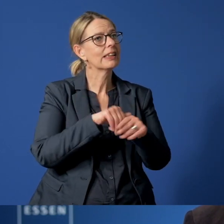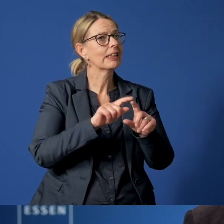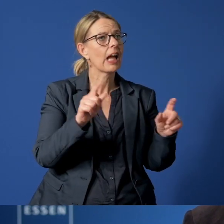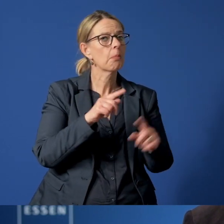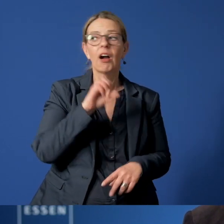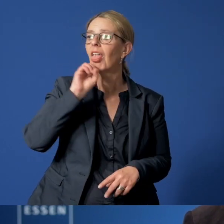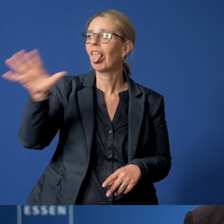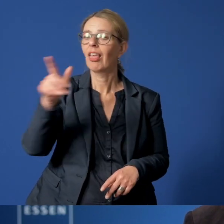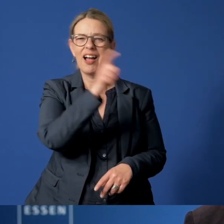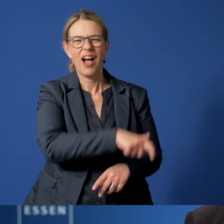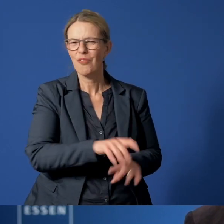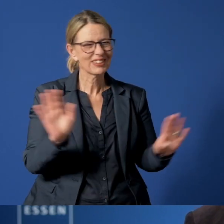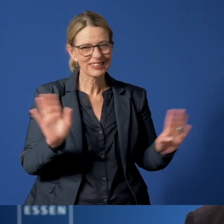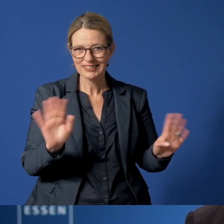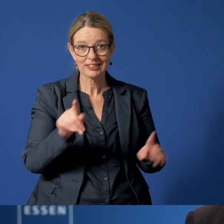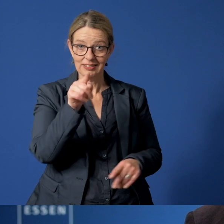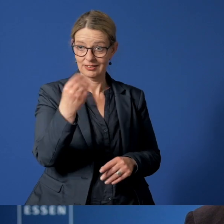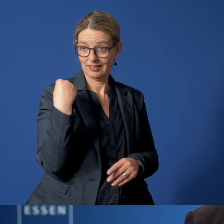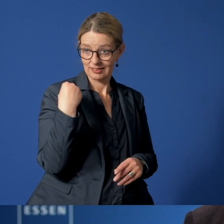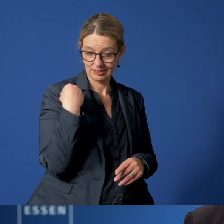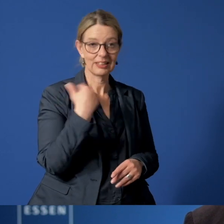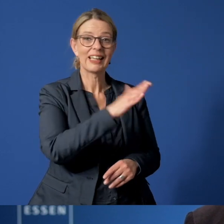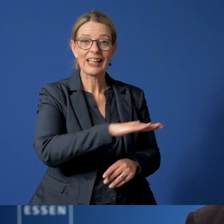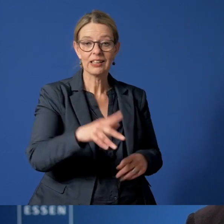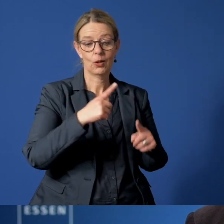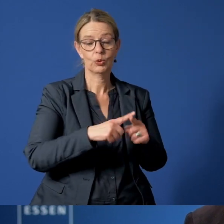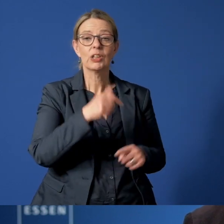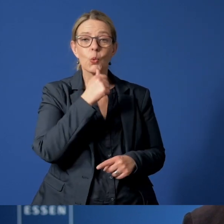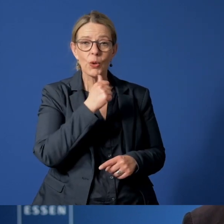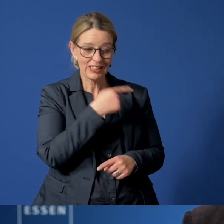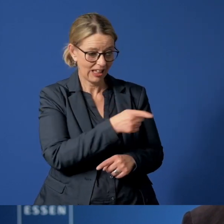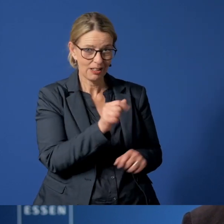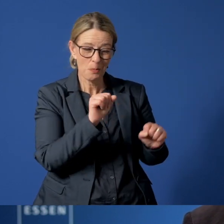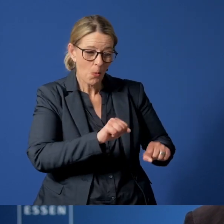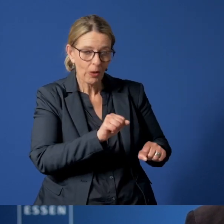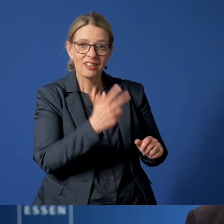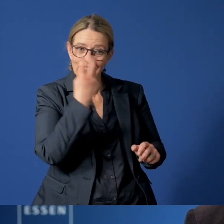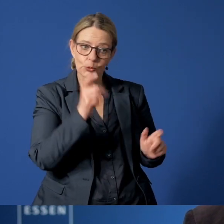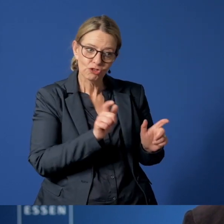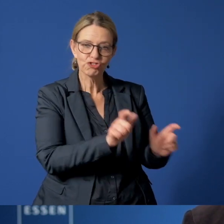Mit Ihren Hinweisen können Sie den betroffenen Kindern und Jugendlichen helfen, sie zu schützen.